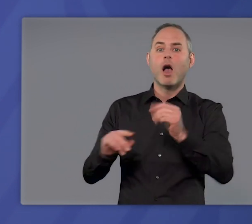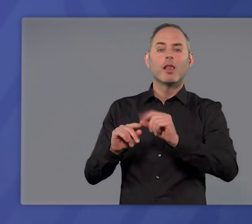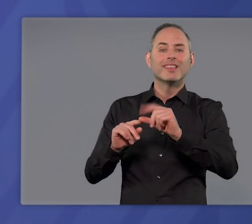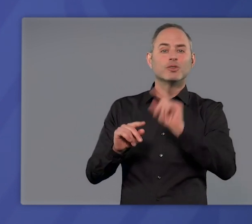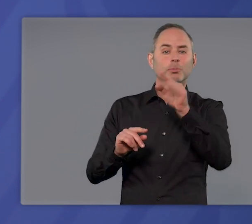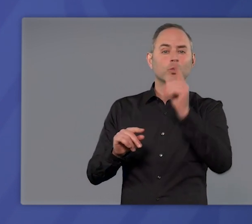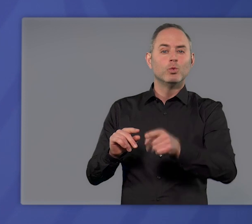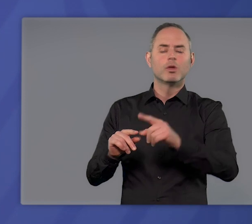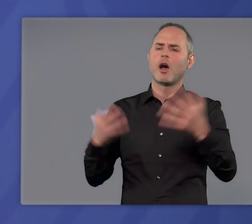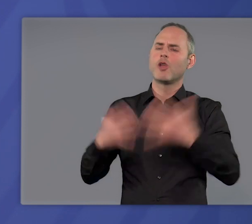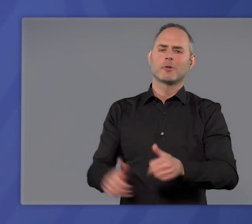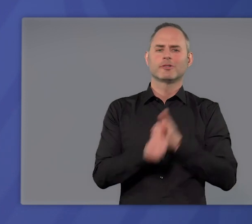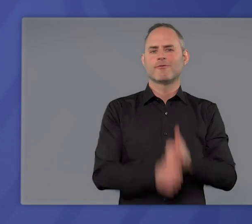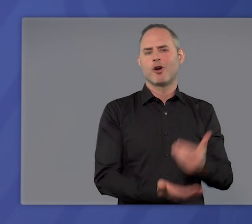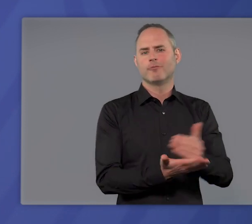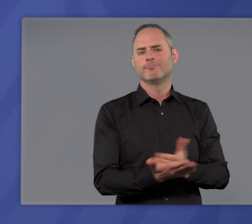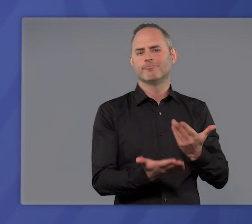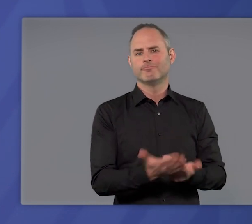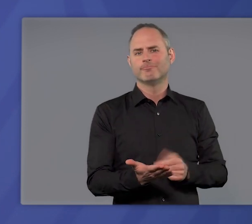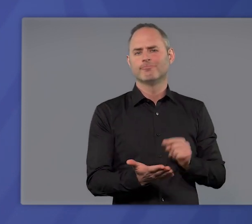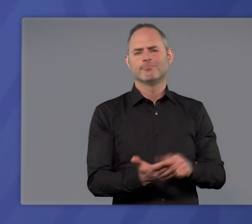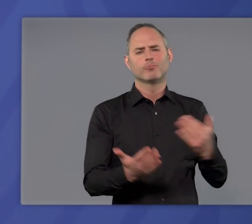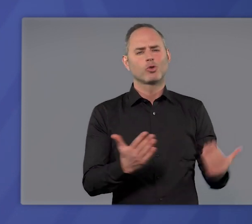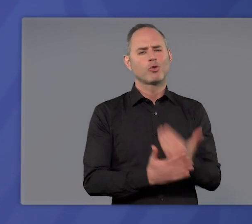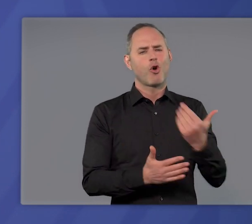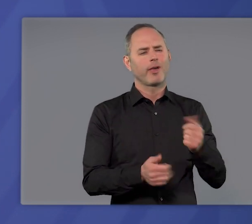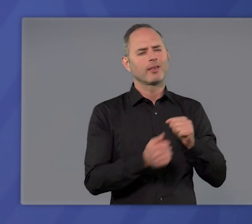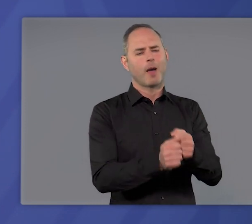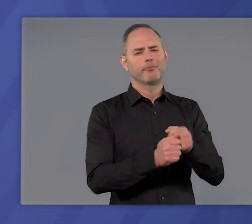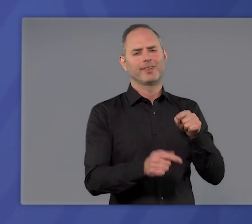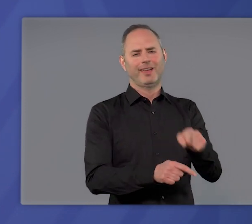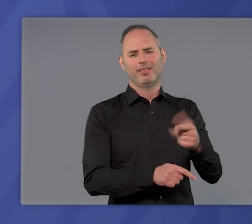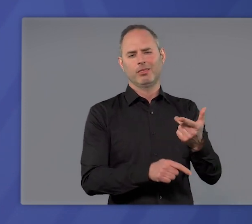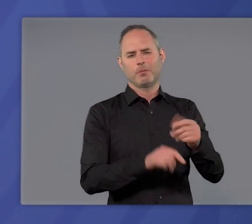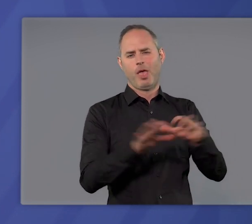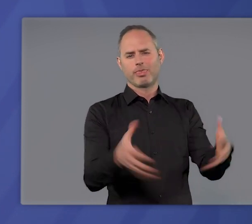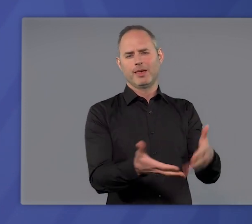automatisch erfolgen muss. Das ist etwas Neues in unserem Kampf gegen die Pandemie.